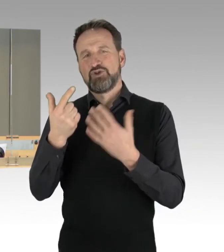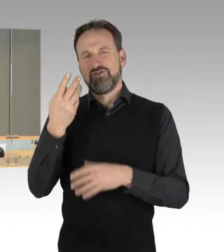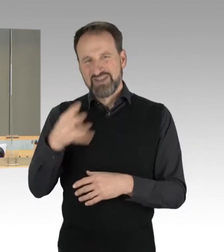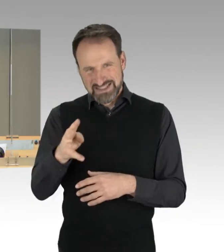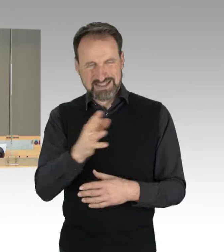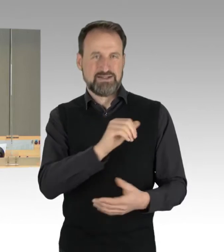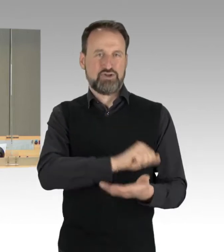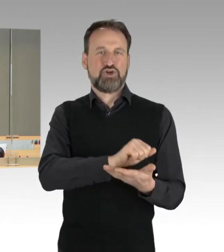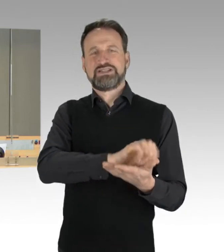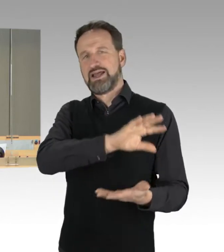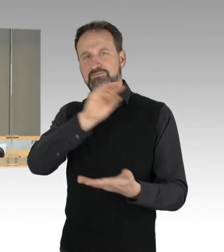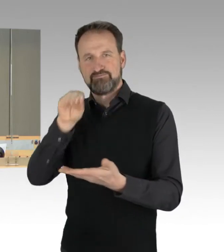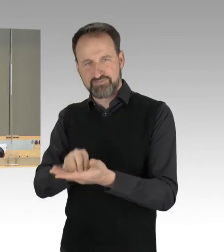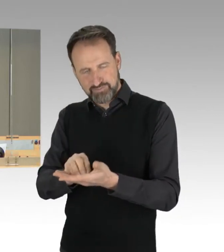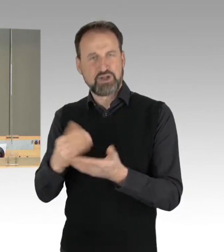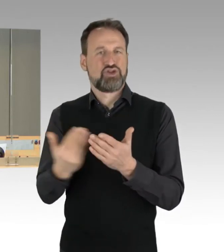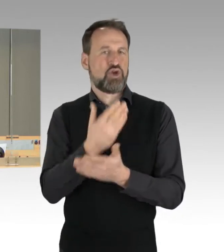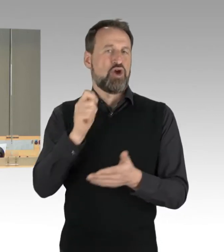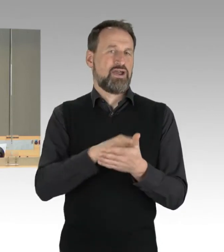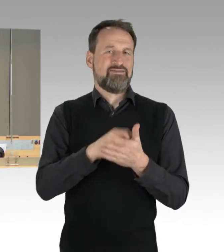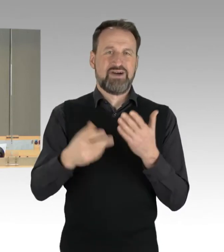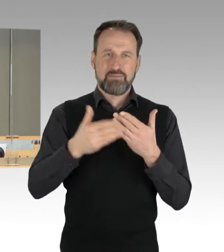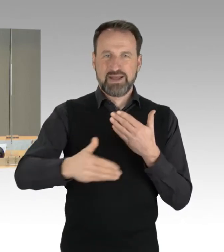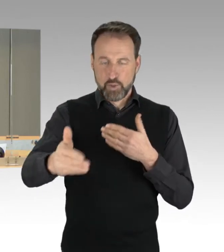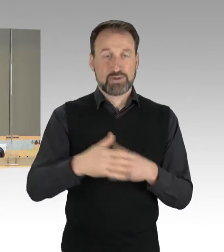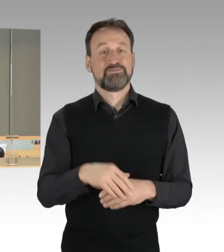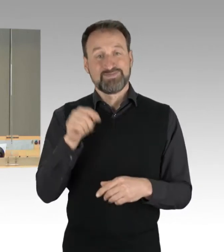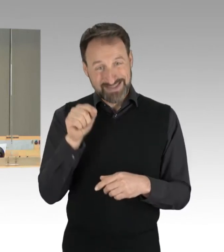Diese beiden Drucksachen werden als Tagesordnungspunkt 36 und 37